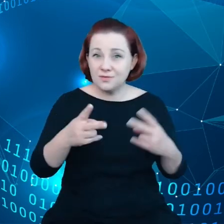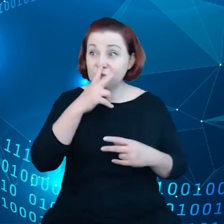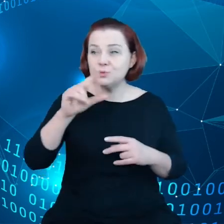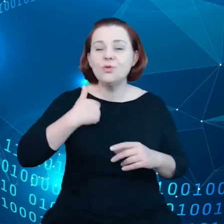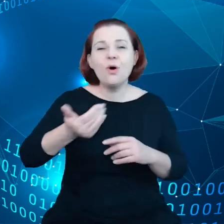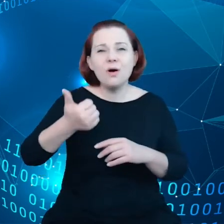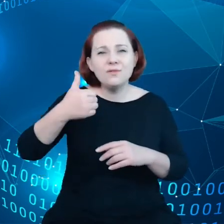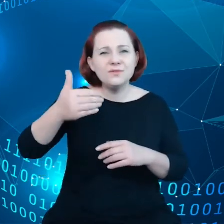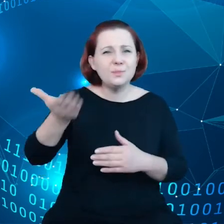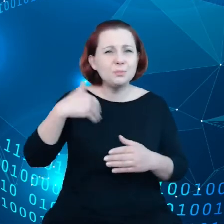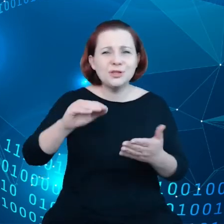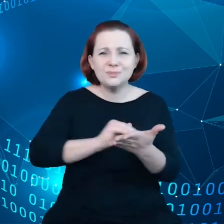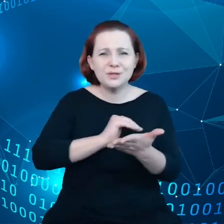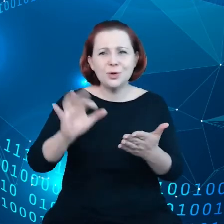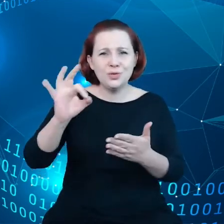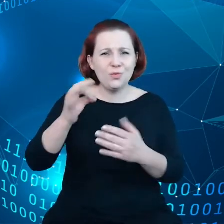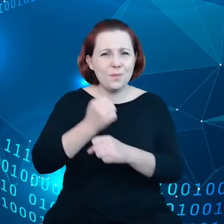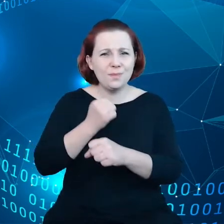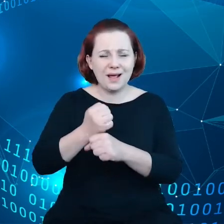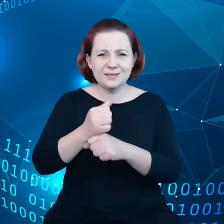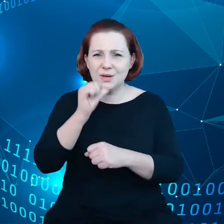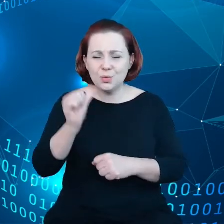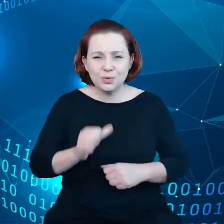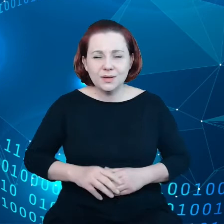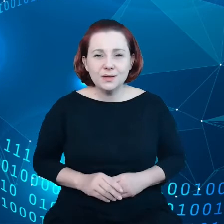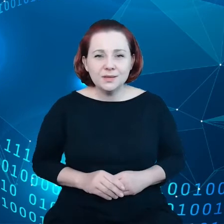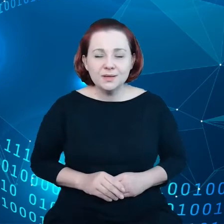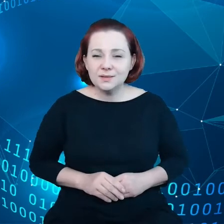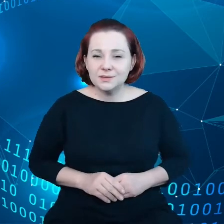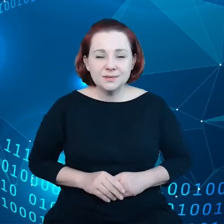Europejskiej, rządy krajów członkowskich Unii Europejskiej chcą żebyśmy